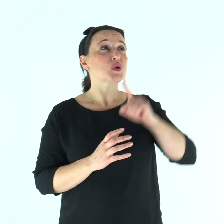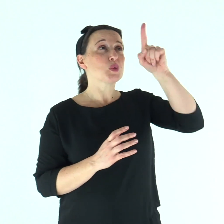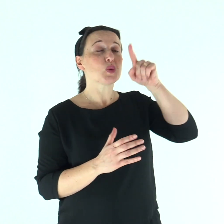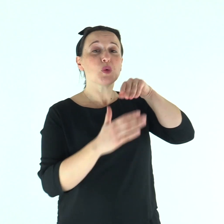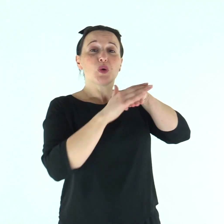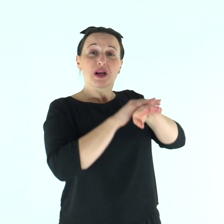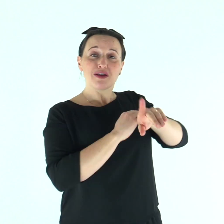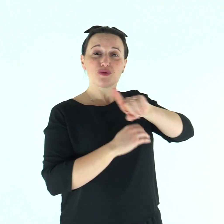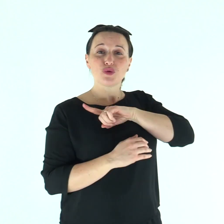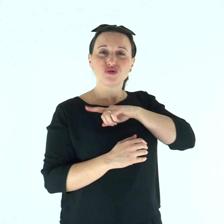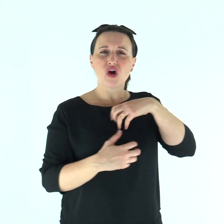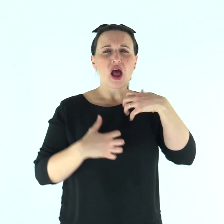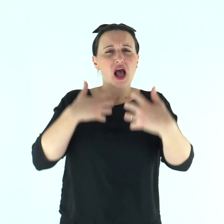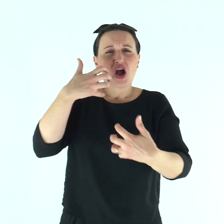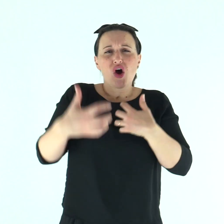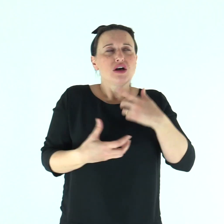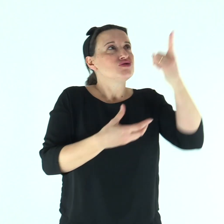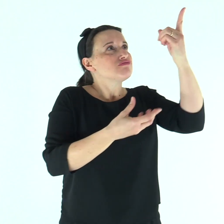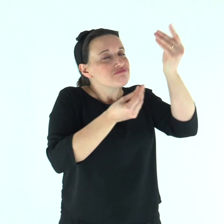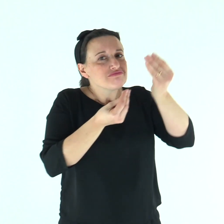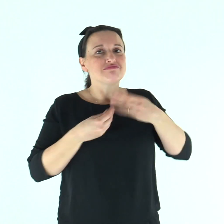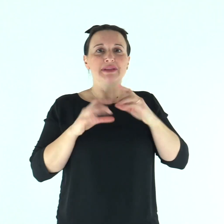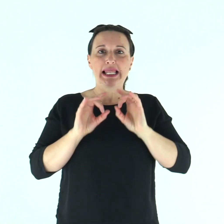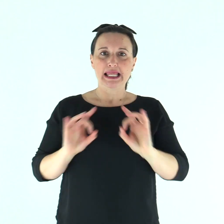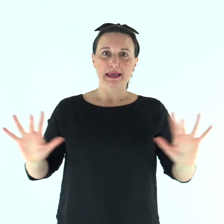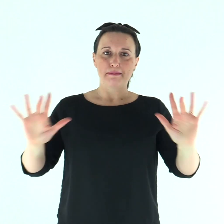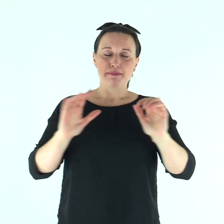Tu sei il mio rifugio, mi liberi dall'angoscia.